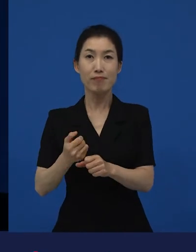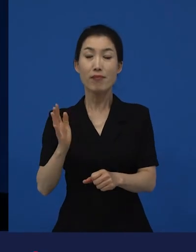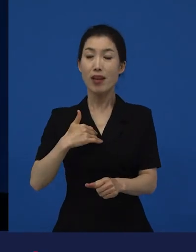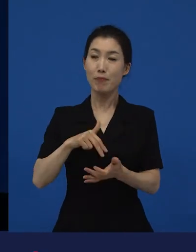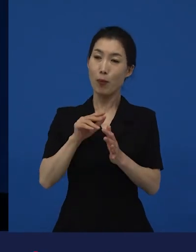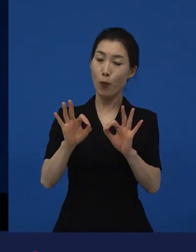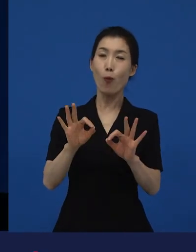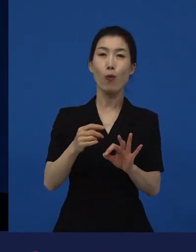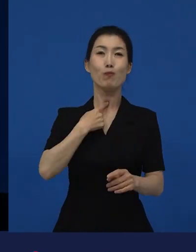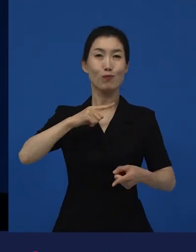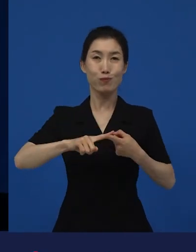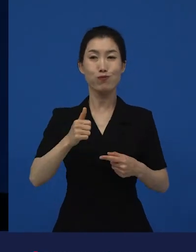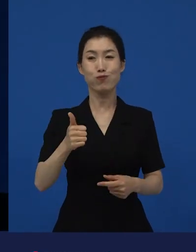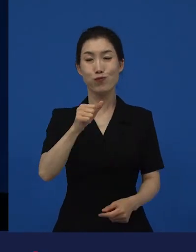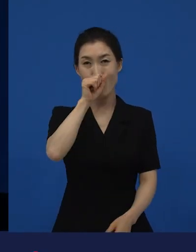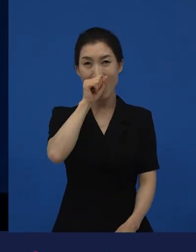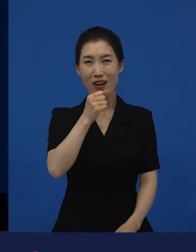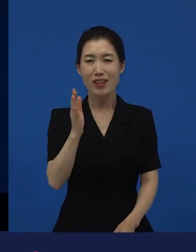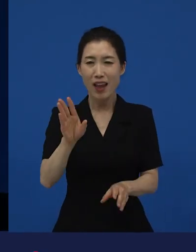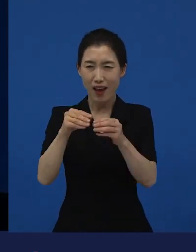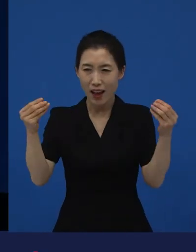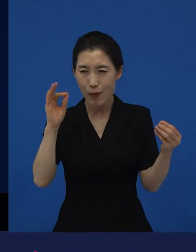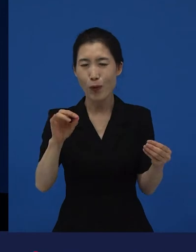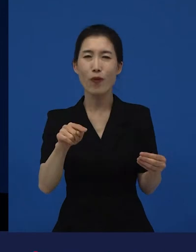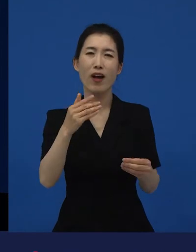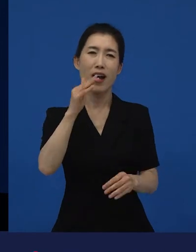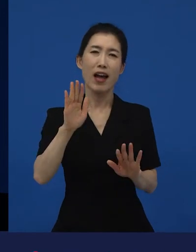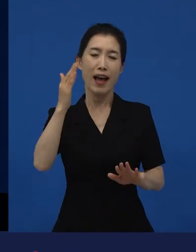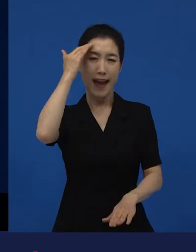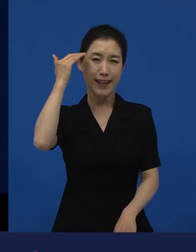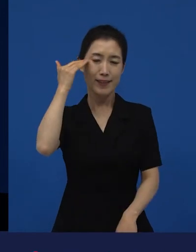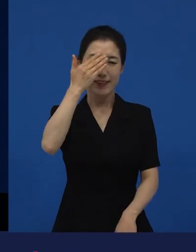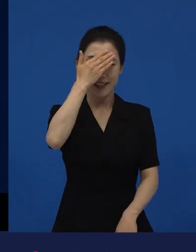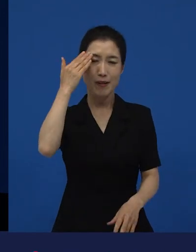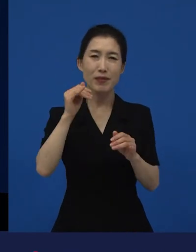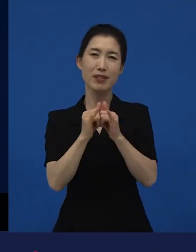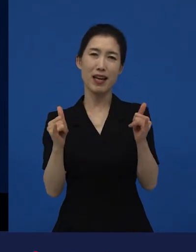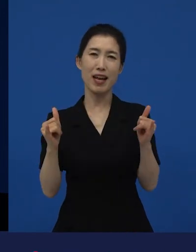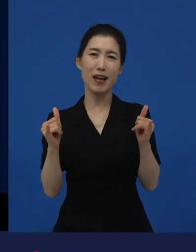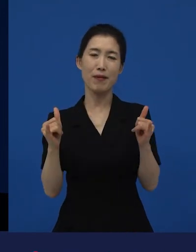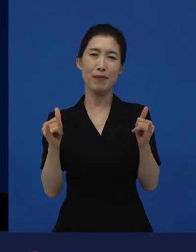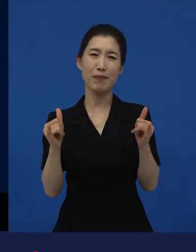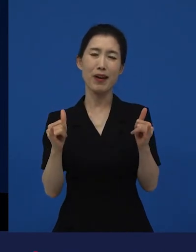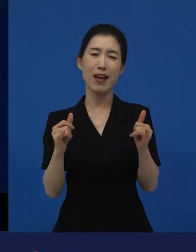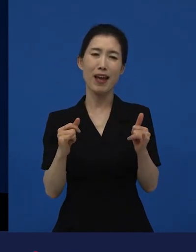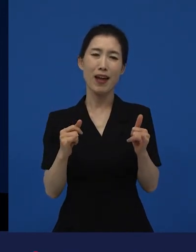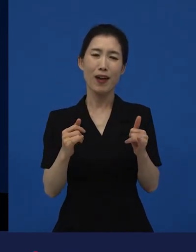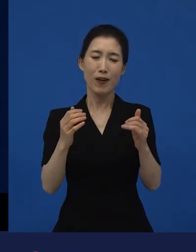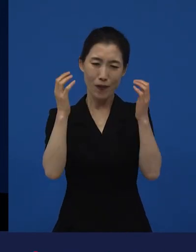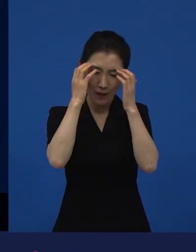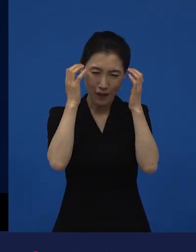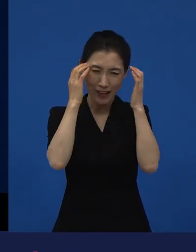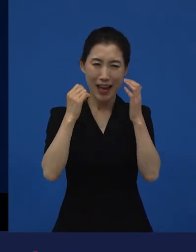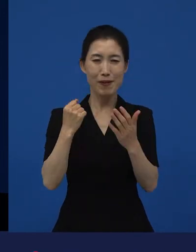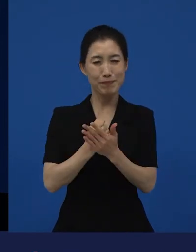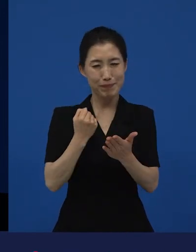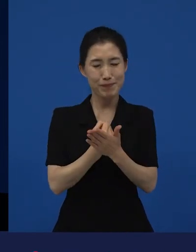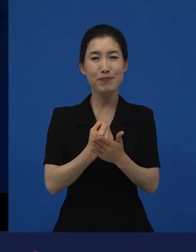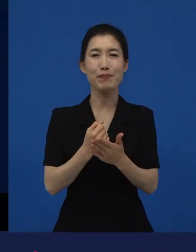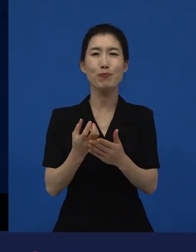거기에는 지금 현재 우리 젊은이들의 아픔이 담겨져 있습니다. 그래서 영화가 확장 가능성이 있어서 그렇게 많은 분들이 봤다고 생각하는데